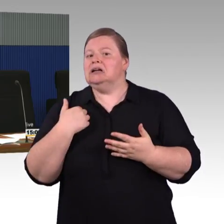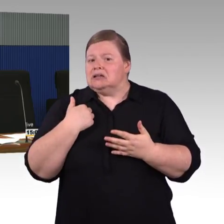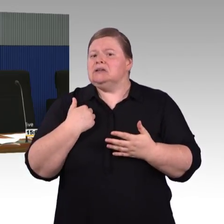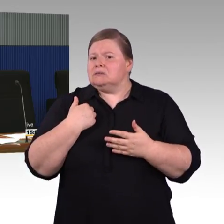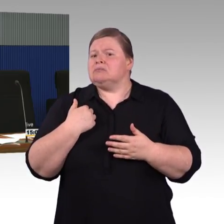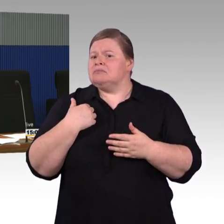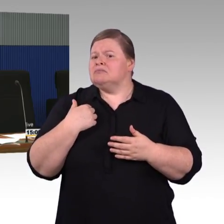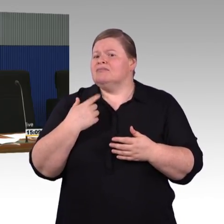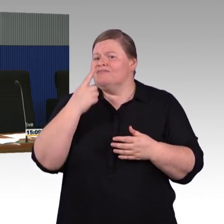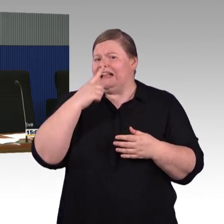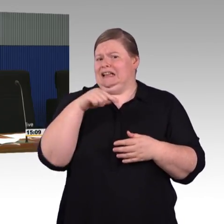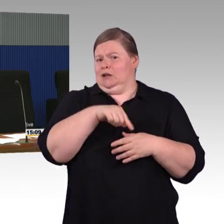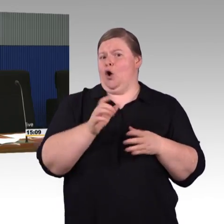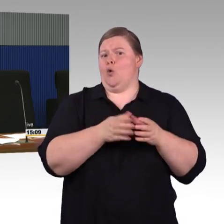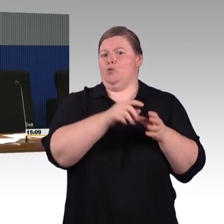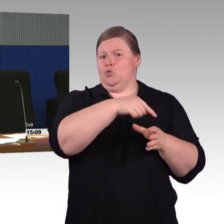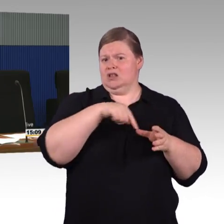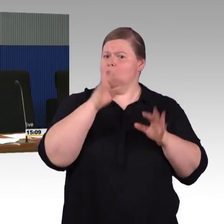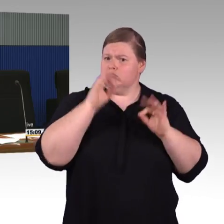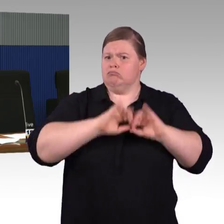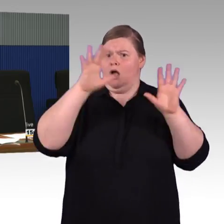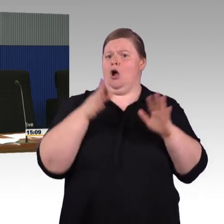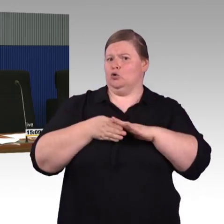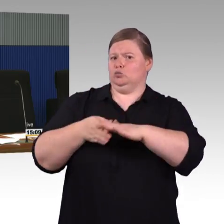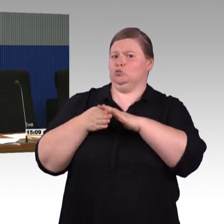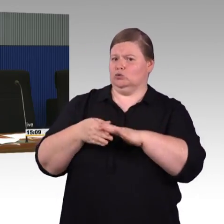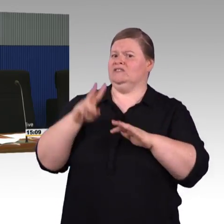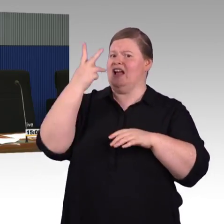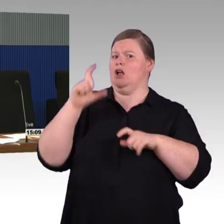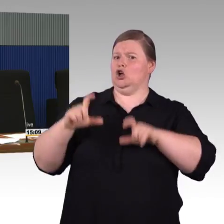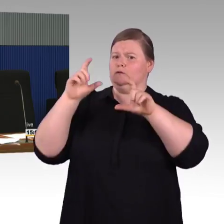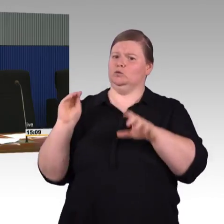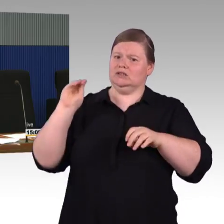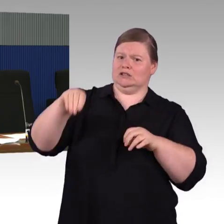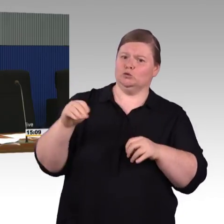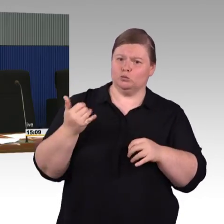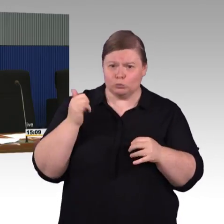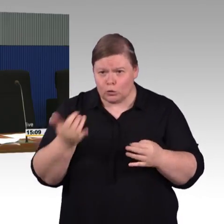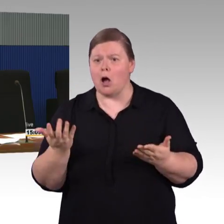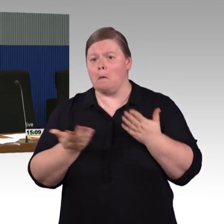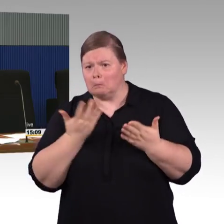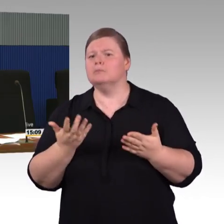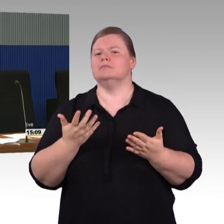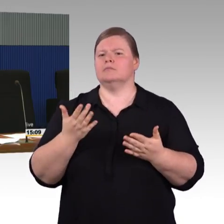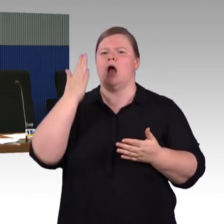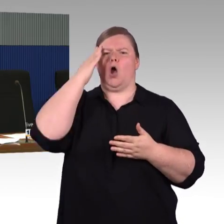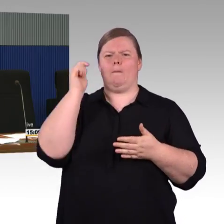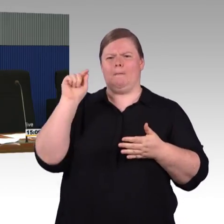dass Länder oder Kommunen sich durchaus beteiligen. Finanziell beteiligen.